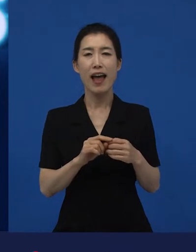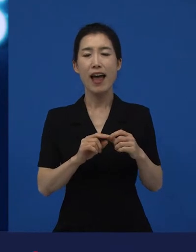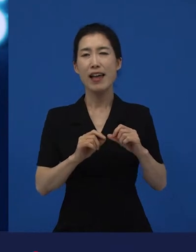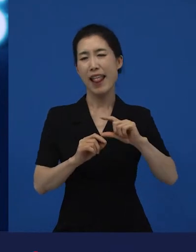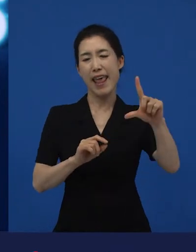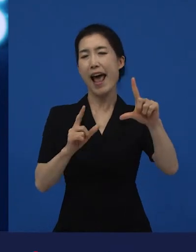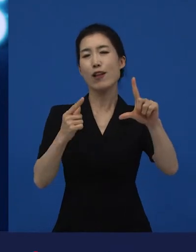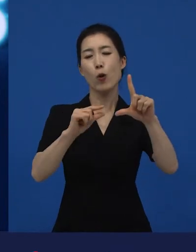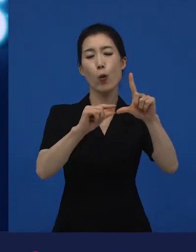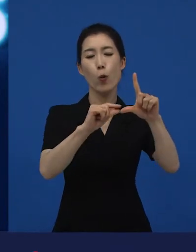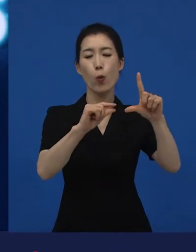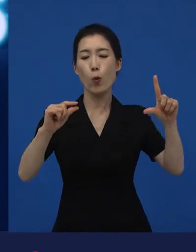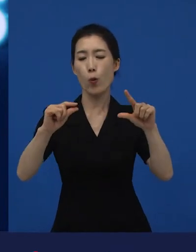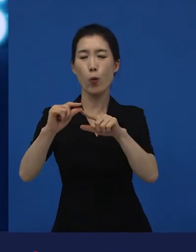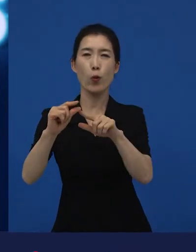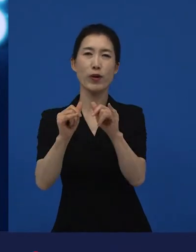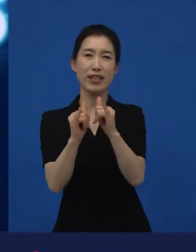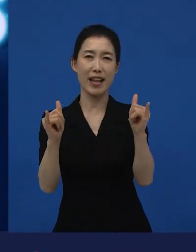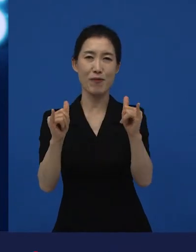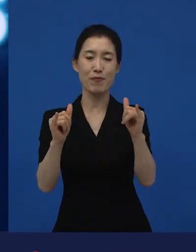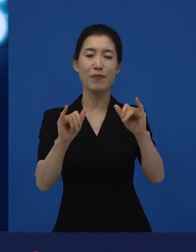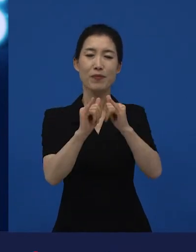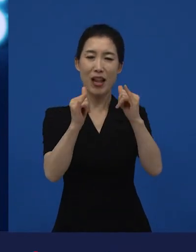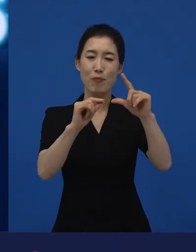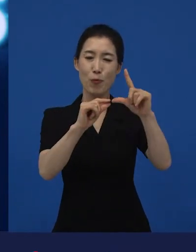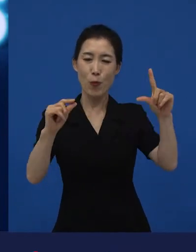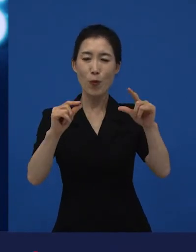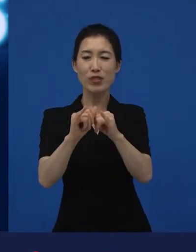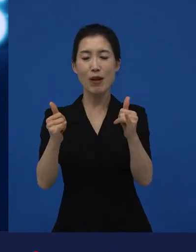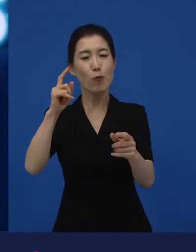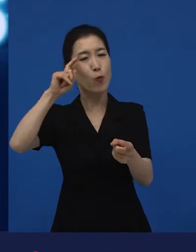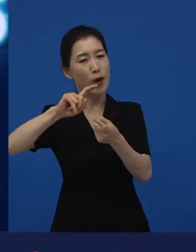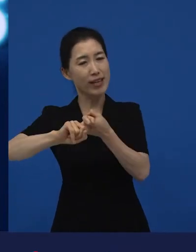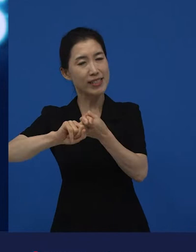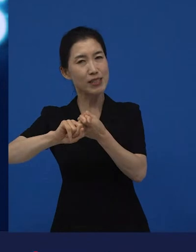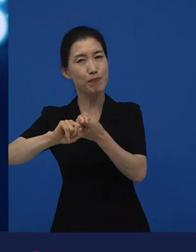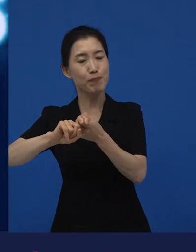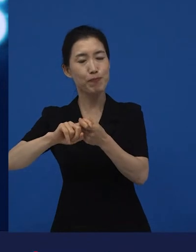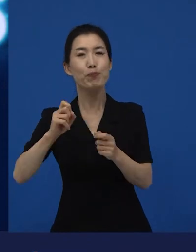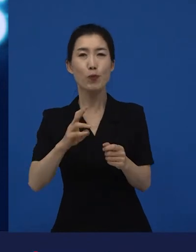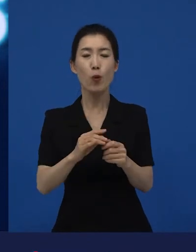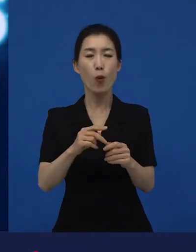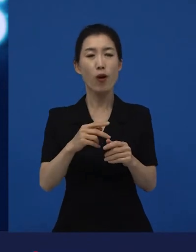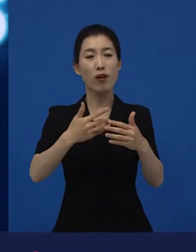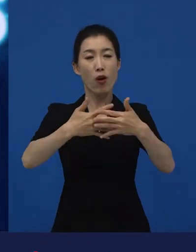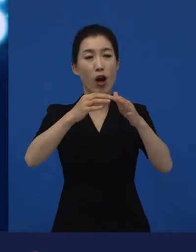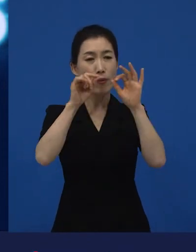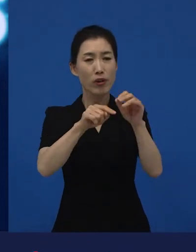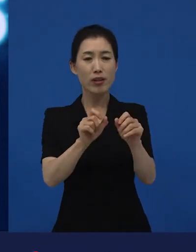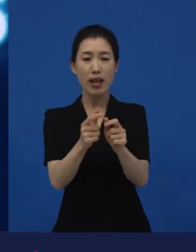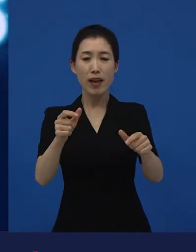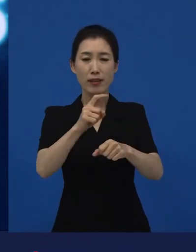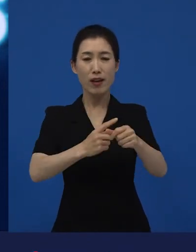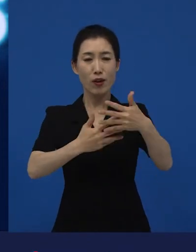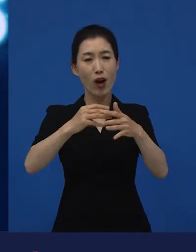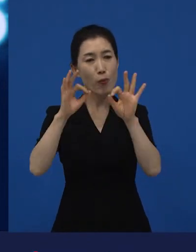소수의 사람들이 관심을 갖고 소수의 관객 수만을 전제로 할 수도 있을 것 같습니다.